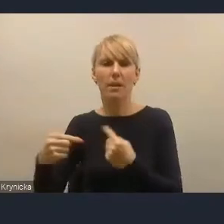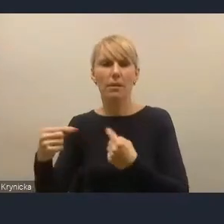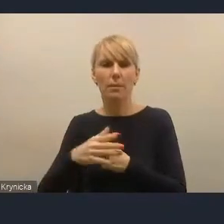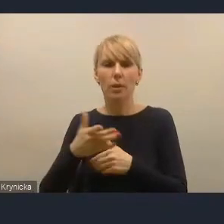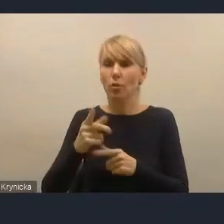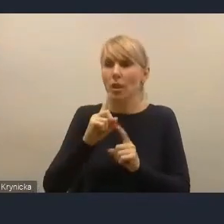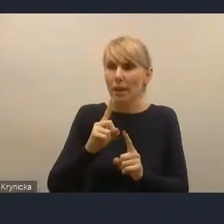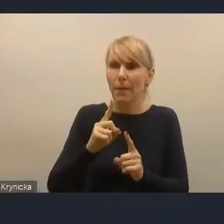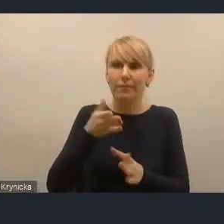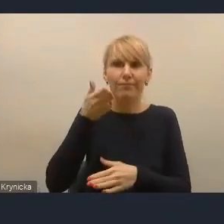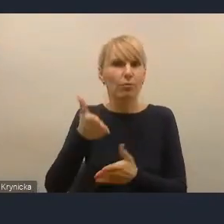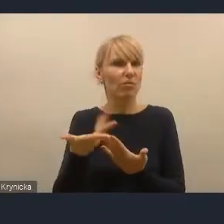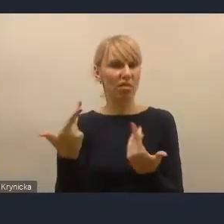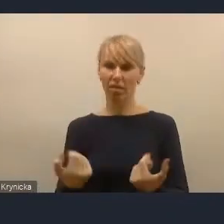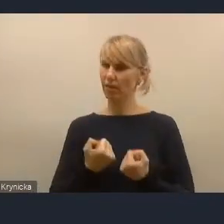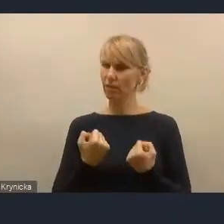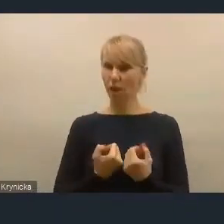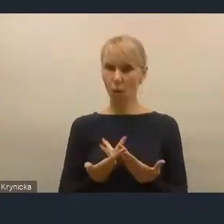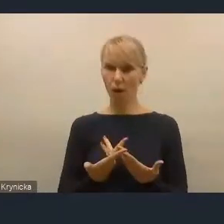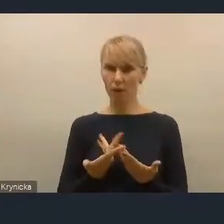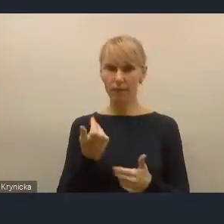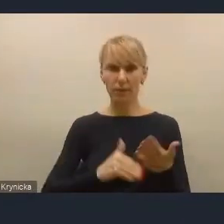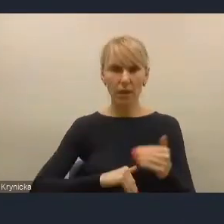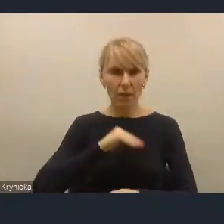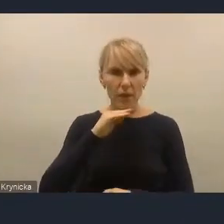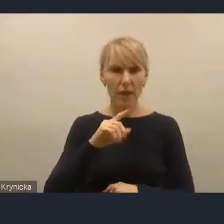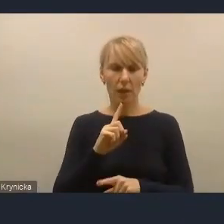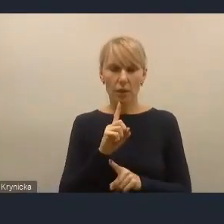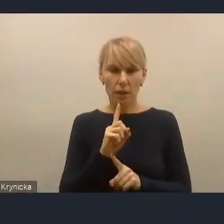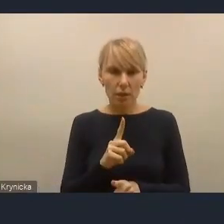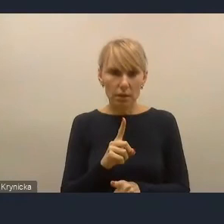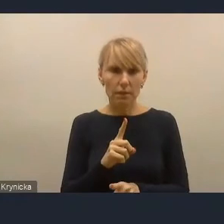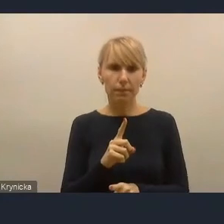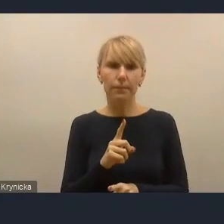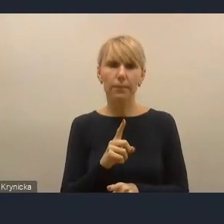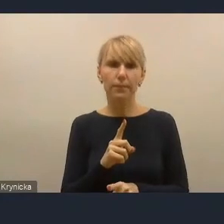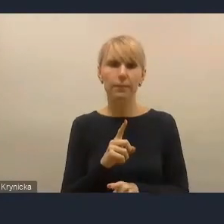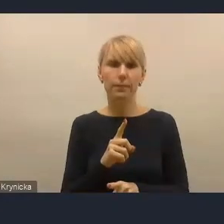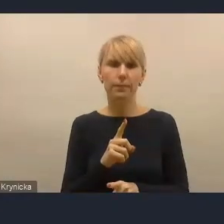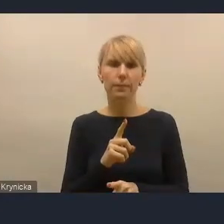I nie jest wystarczające, zwłaszcza kiedy się wczyta zawartość wyzwania dziesiątego,